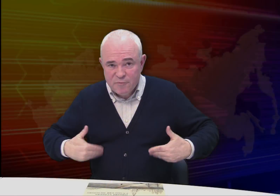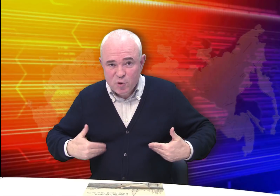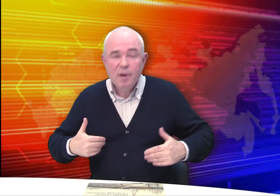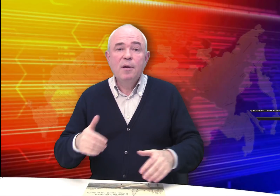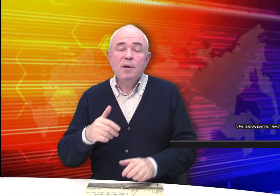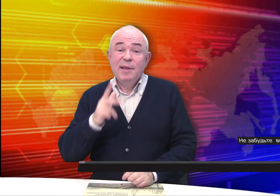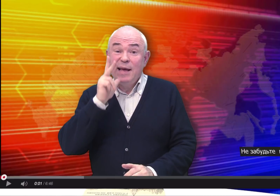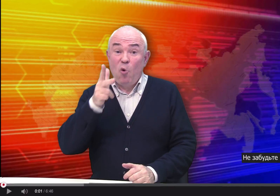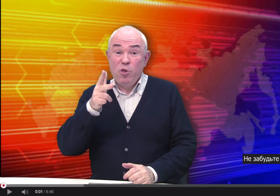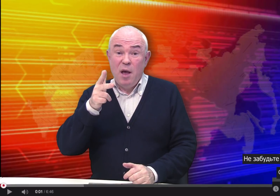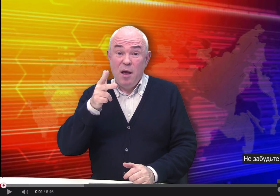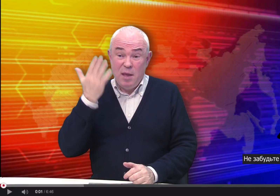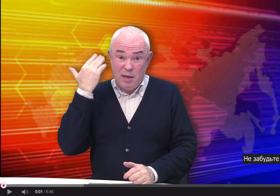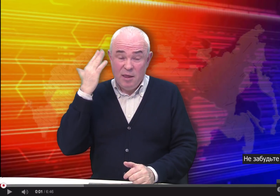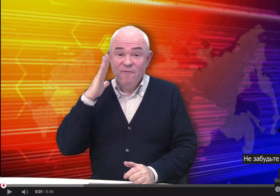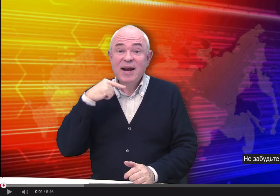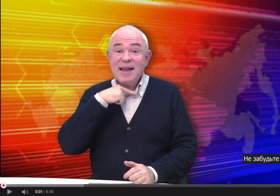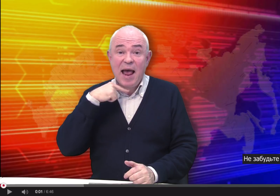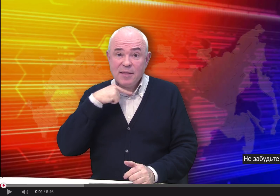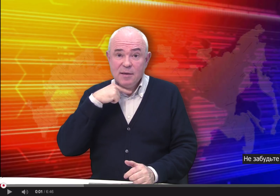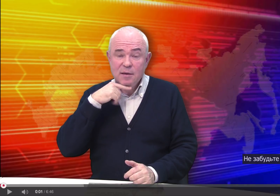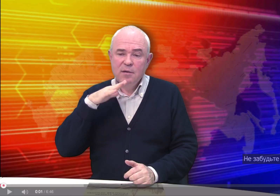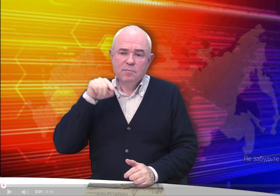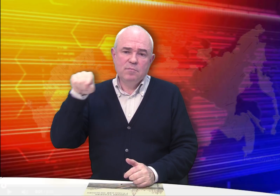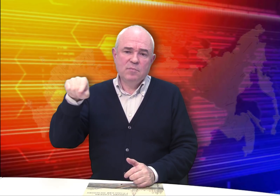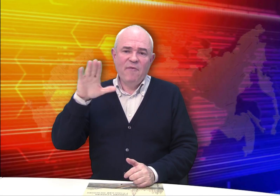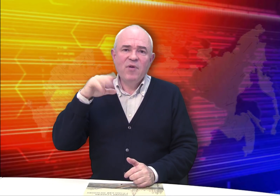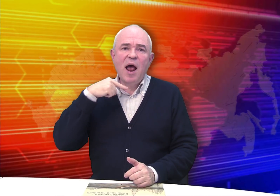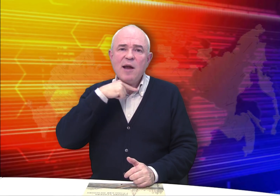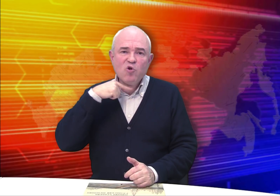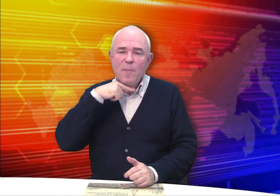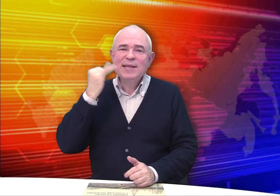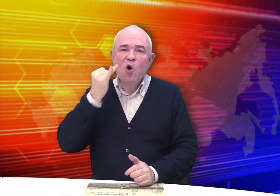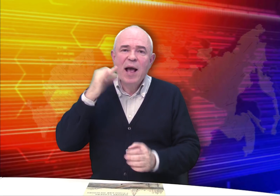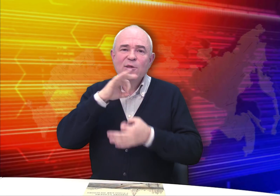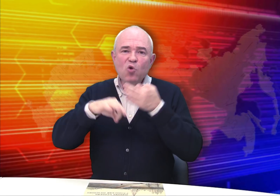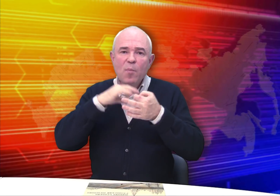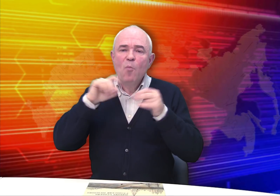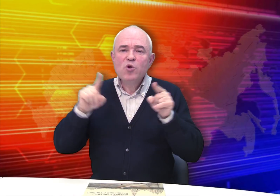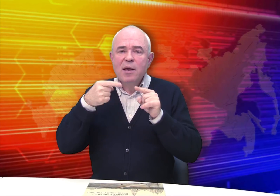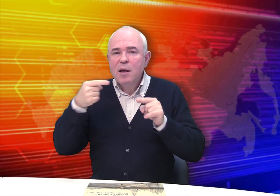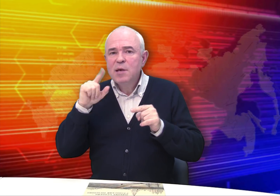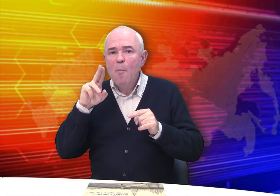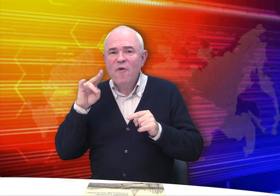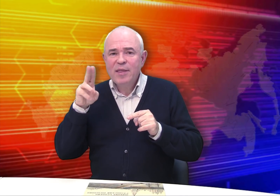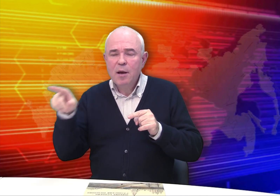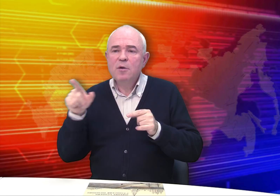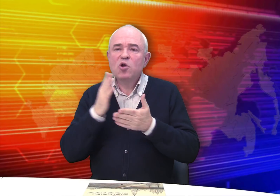Здравствуйте! Три года назад в Рязани, в Рязанском историко-архитектурном музее-заповеднике